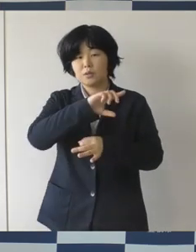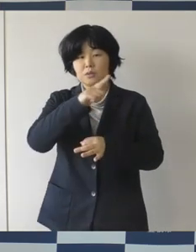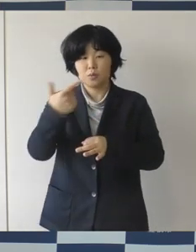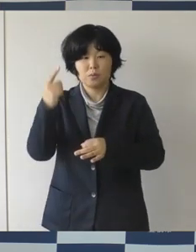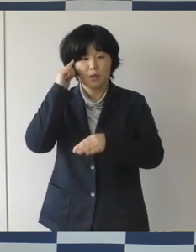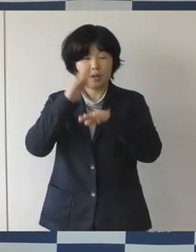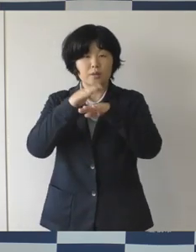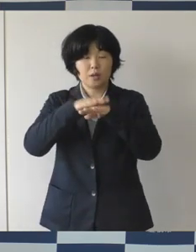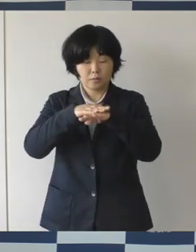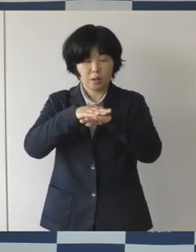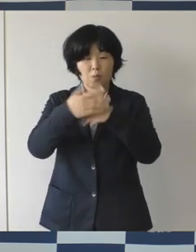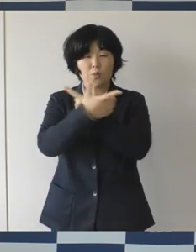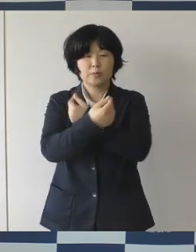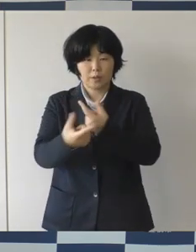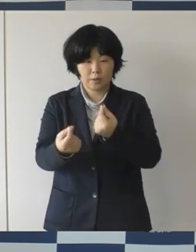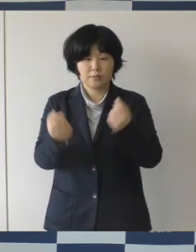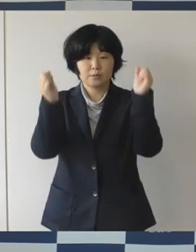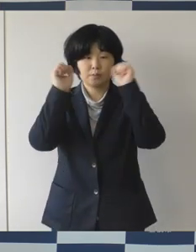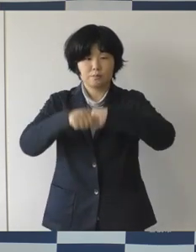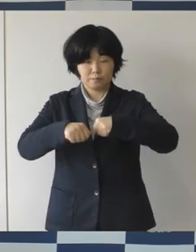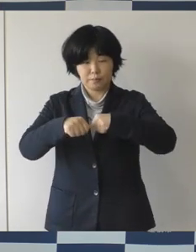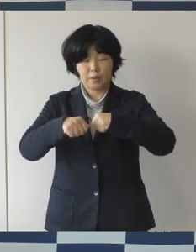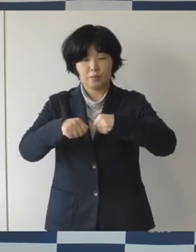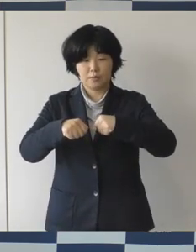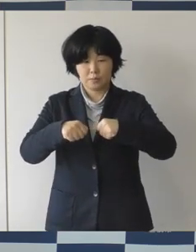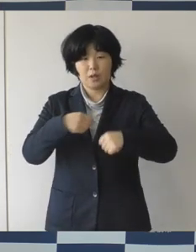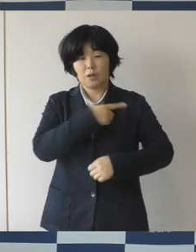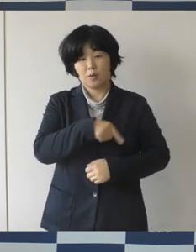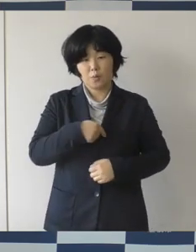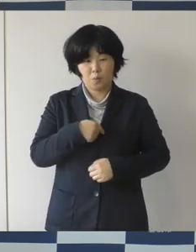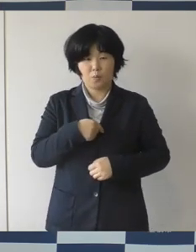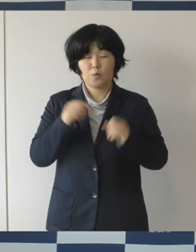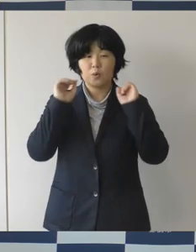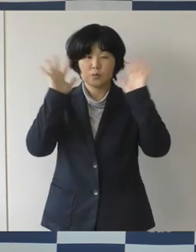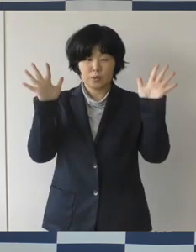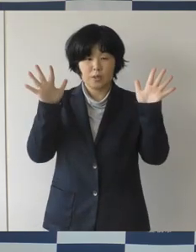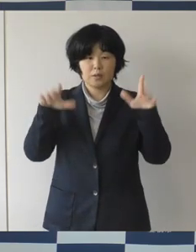差別をしない、そういう心豊かに暮らせるまちを目指しております。